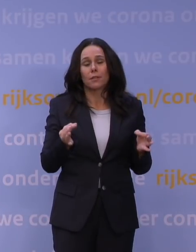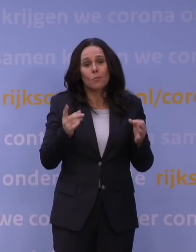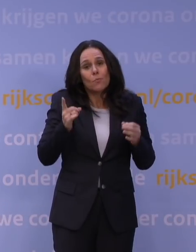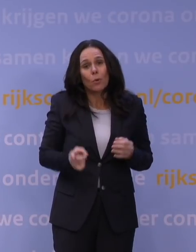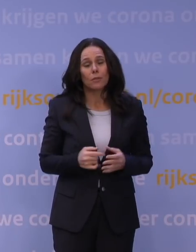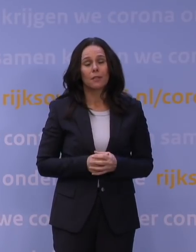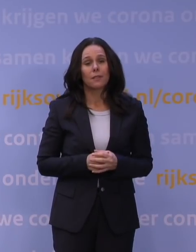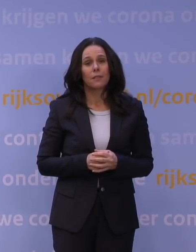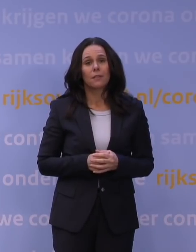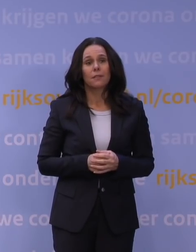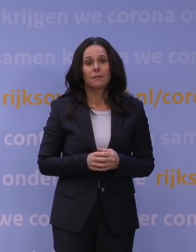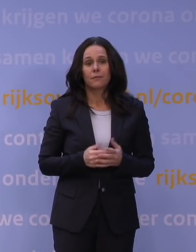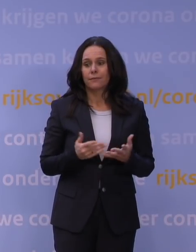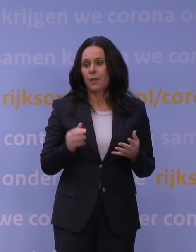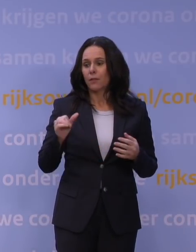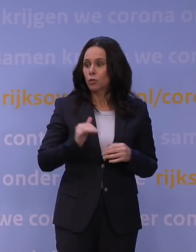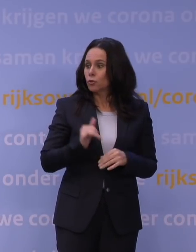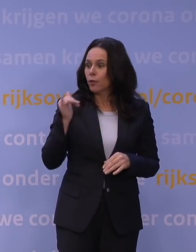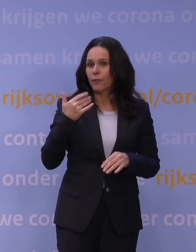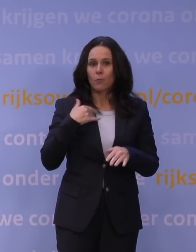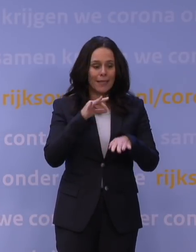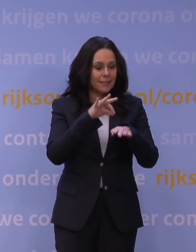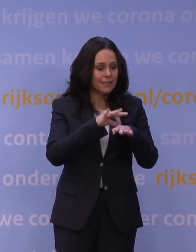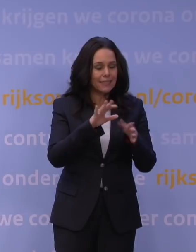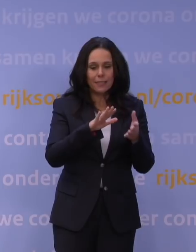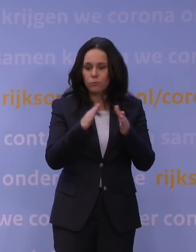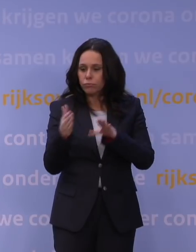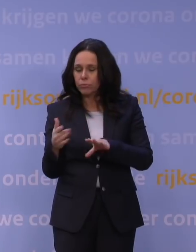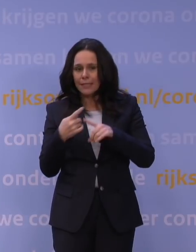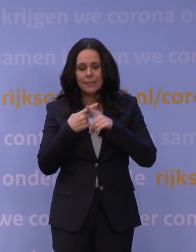dat dadelijk te veel mensen ziek worden of overlijden, dat de ziekenhuizen het niet aankunnen, et cetera.